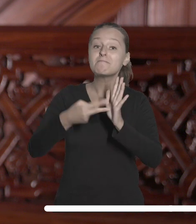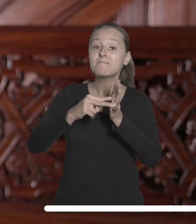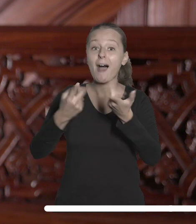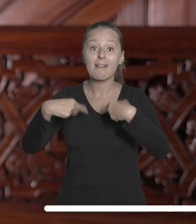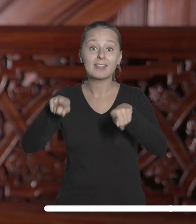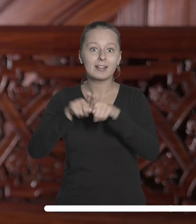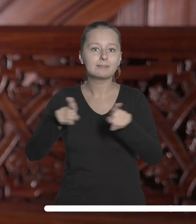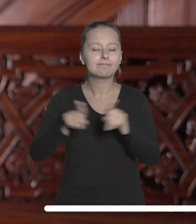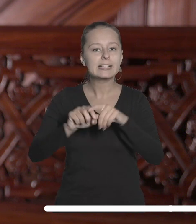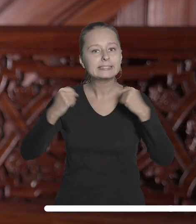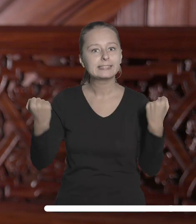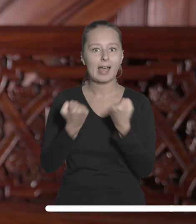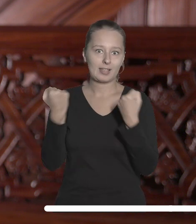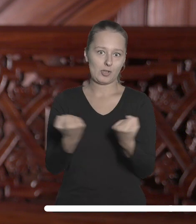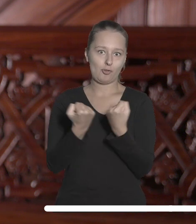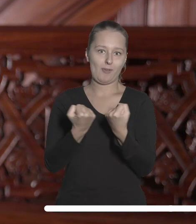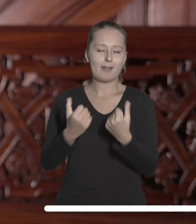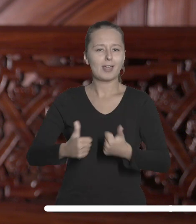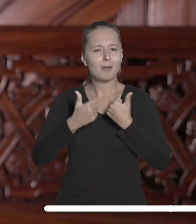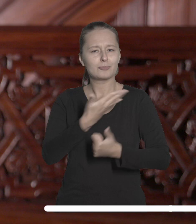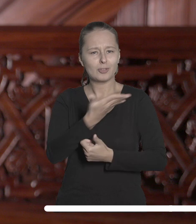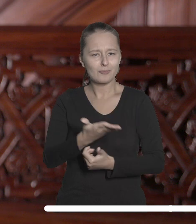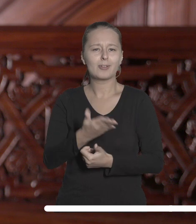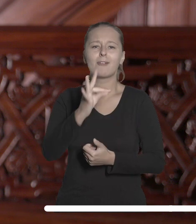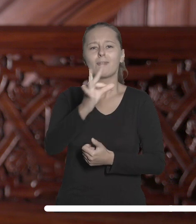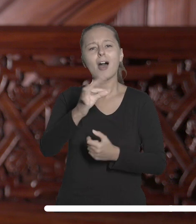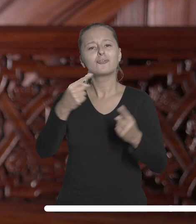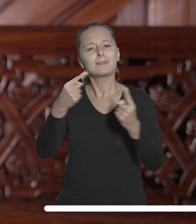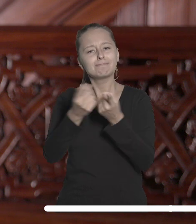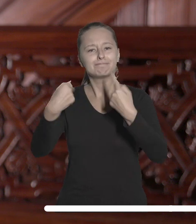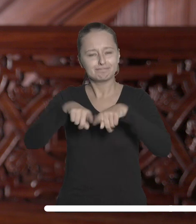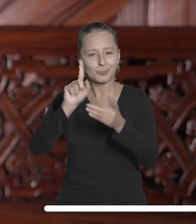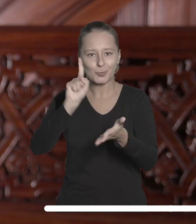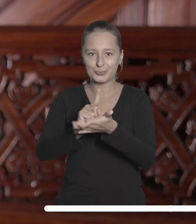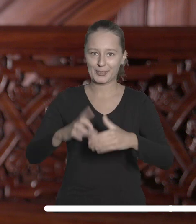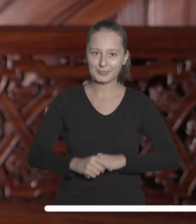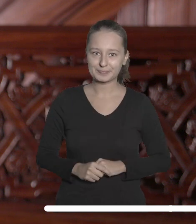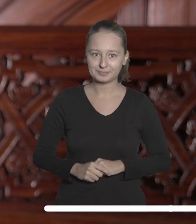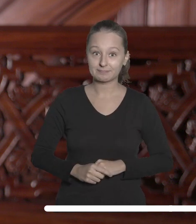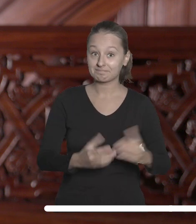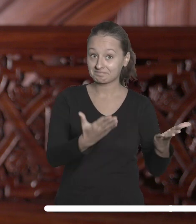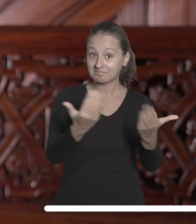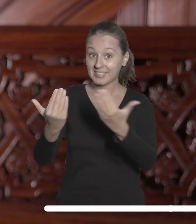zaangażowania, byście mogli osiągnąć to, co dla Was ważne. Zachęcam do współpracy kierowanej